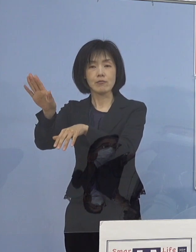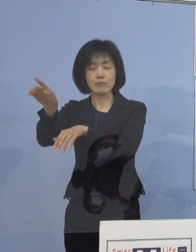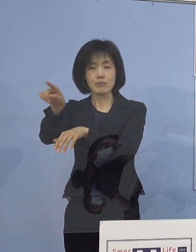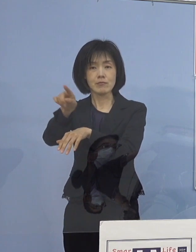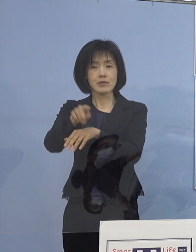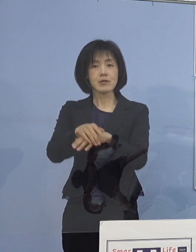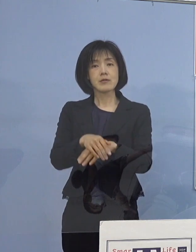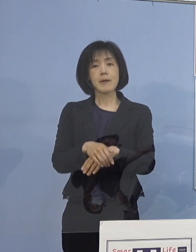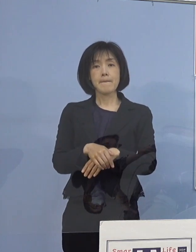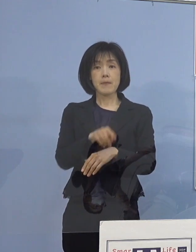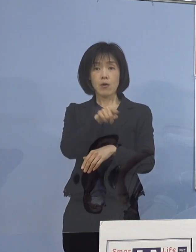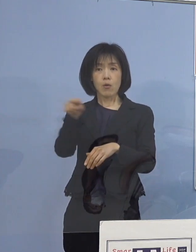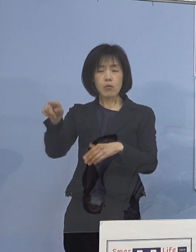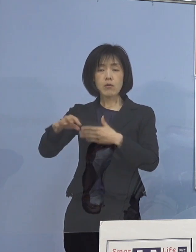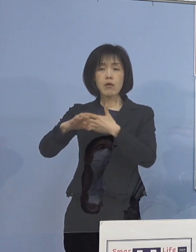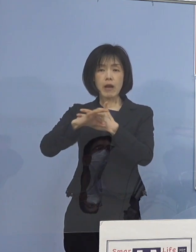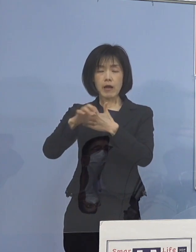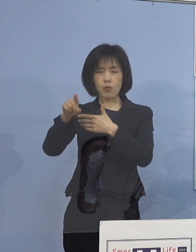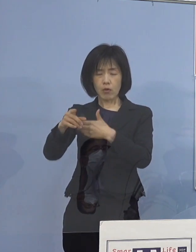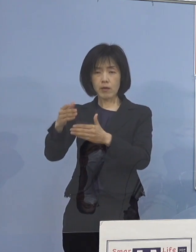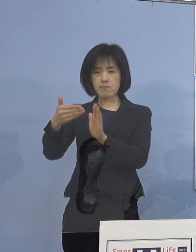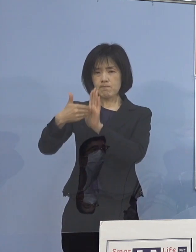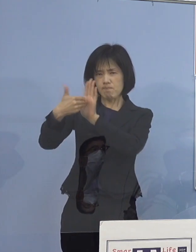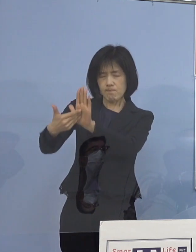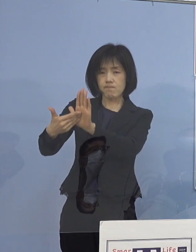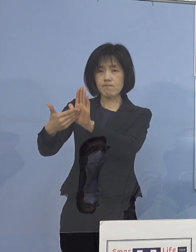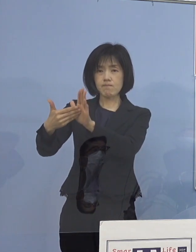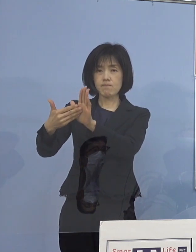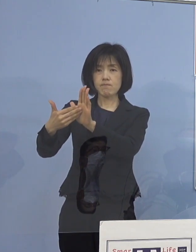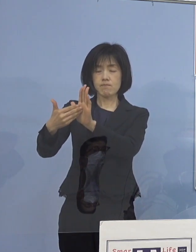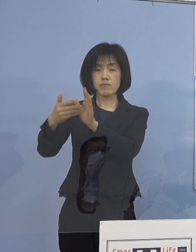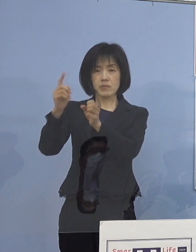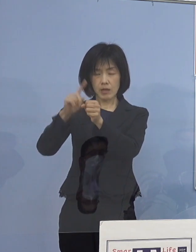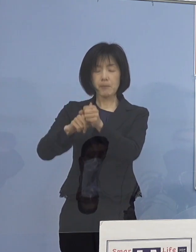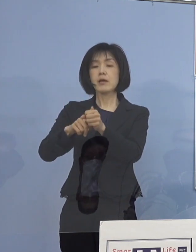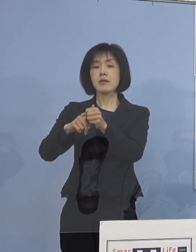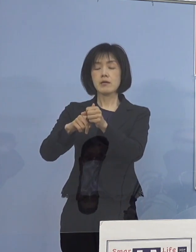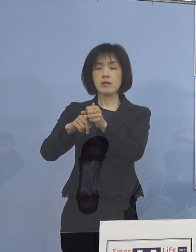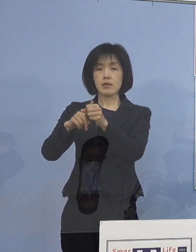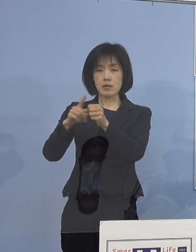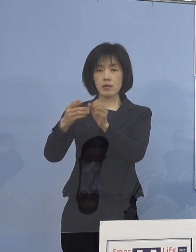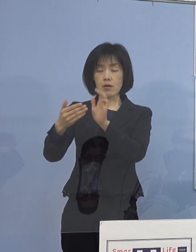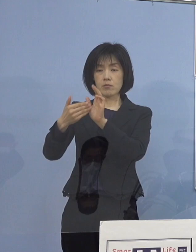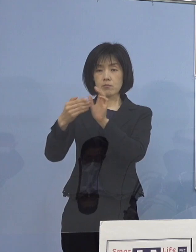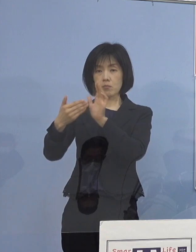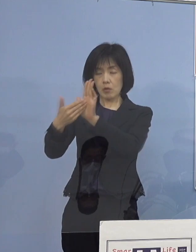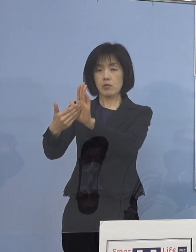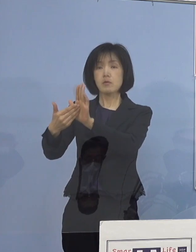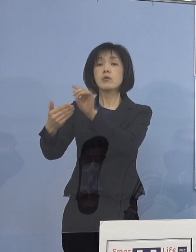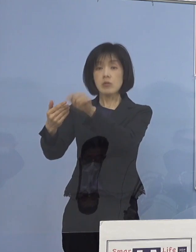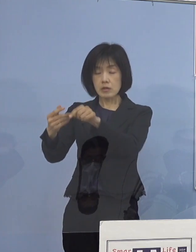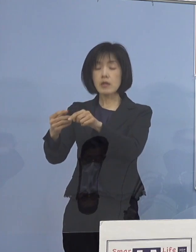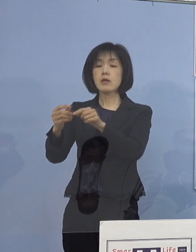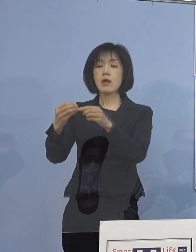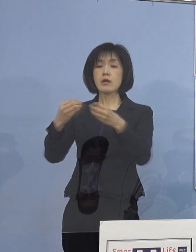このような事例を無くすことが 感染者数の減少につながるものと考えております